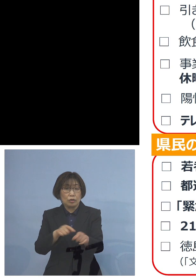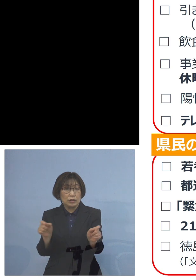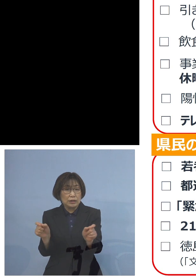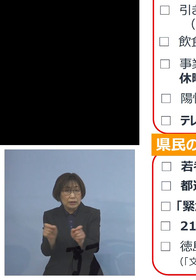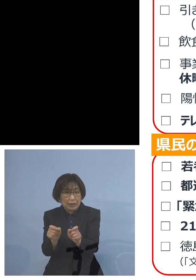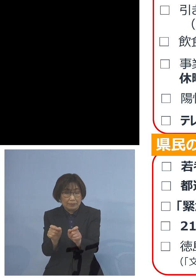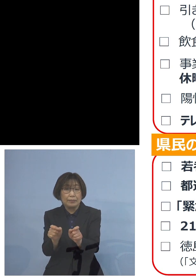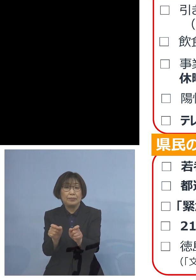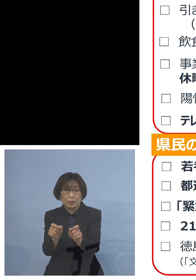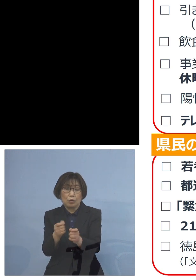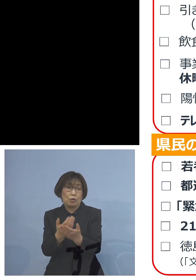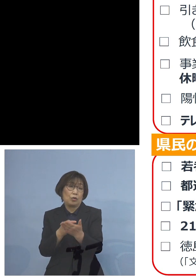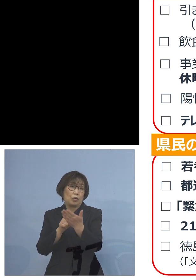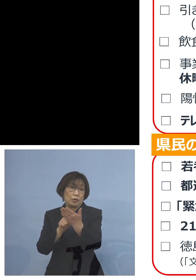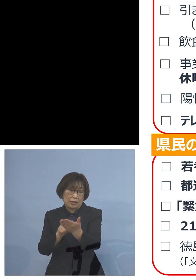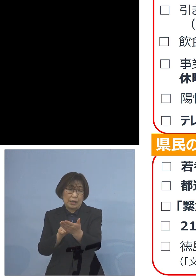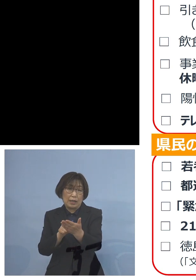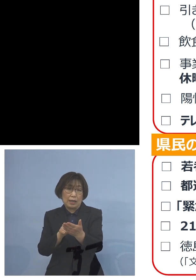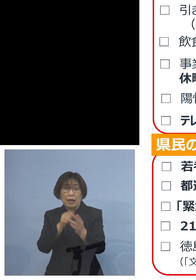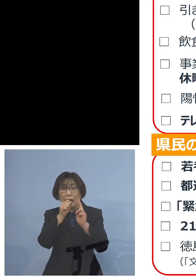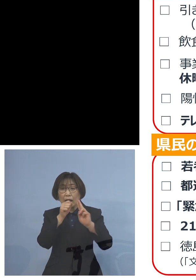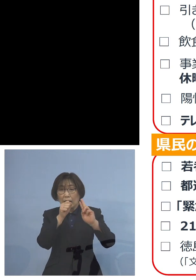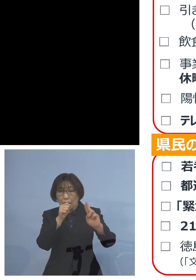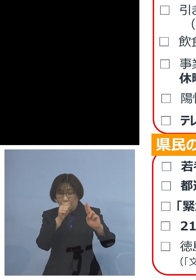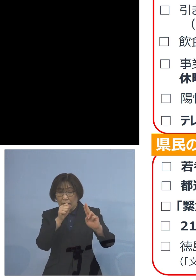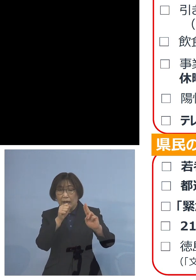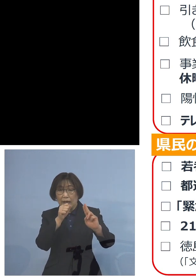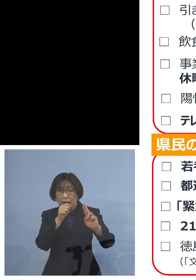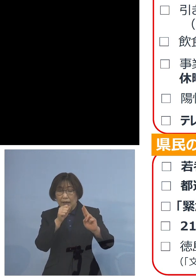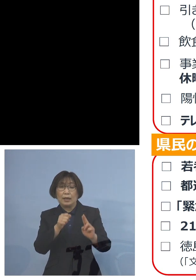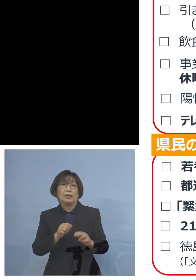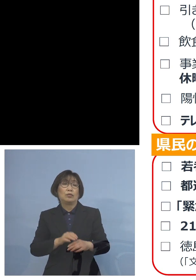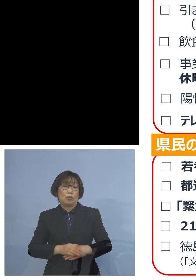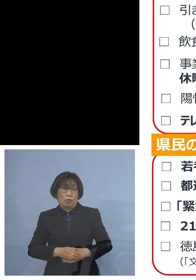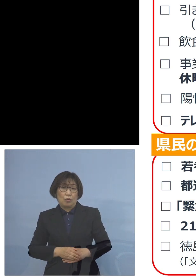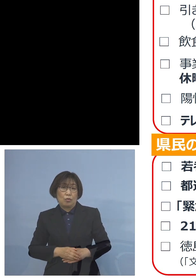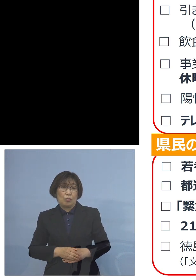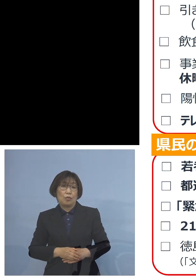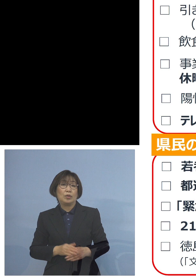またカラオケ設備の利用の自粛 申し上げたところでありますが